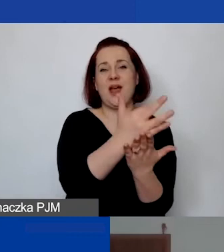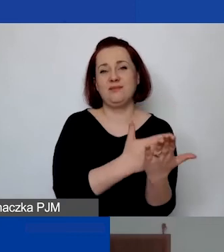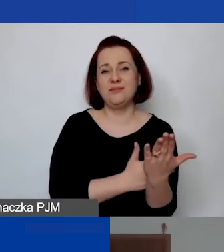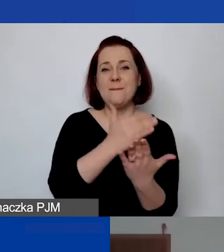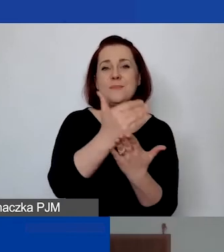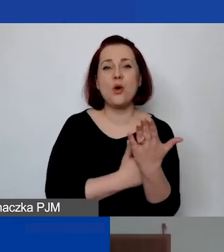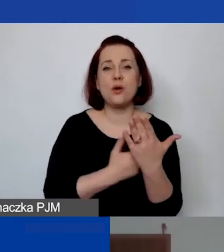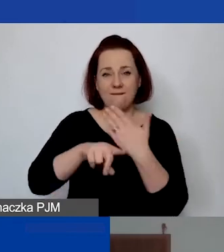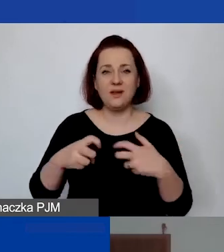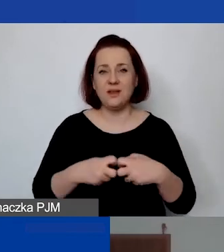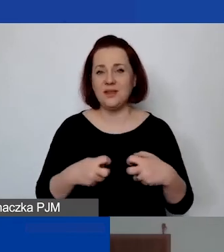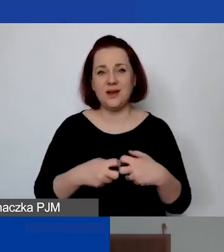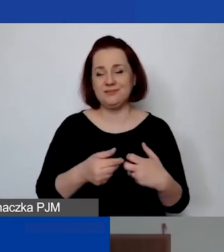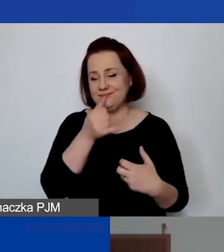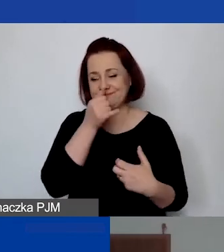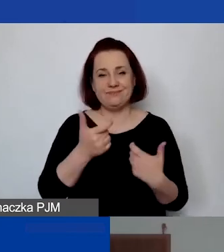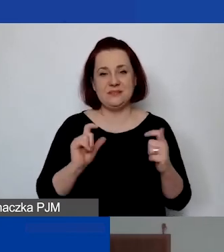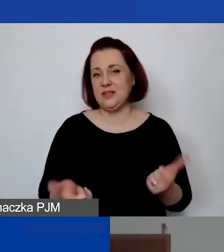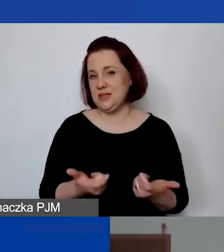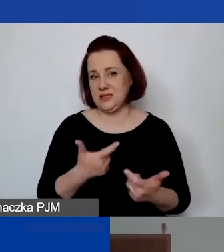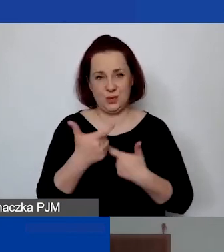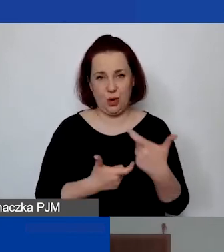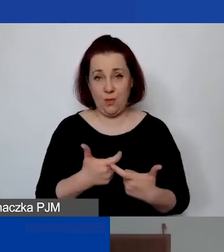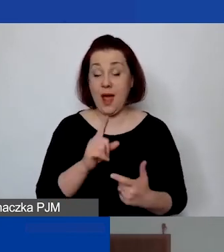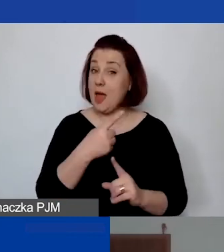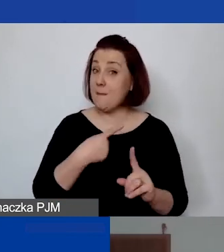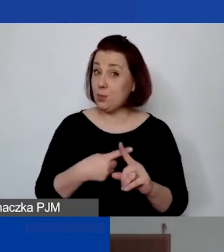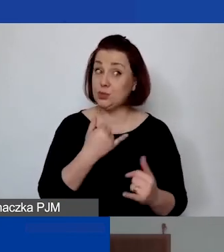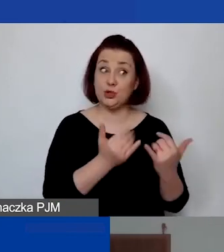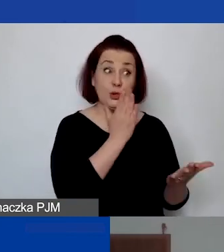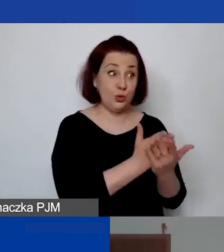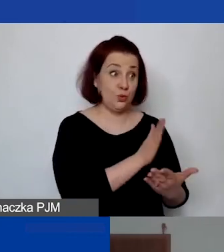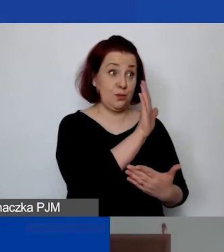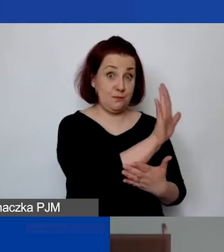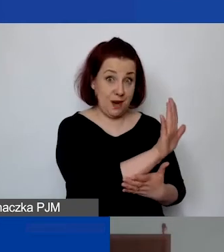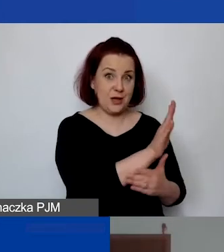Ale zaleta jest taka, że jeżeli państwo mają to już wprowadzone i potem chcieliby coś państwo zmieniać,